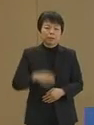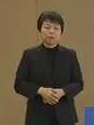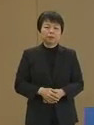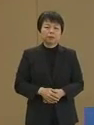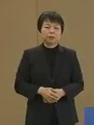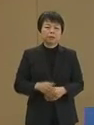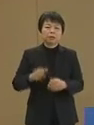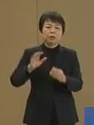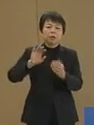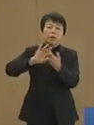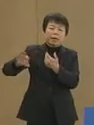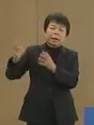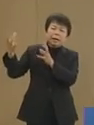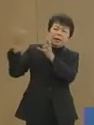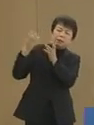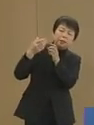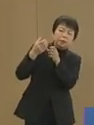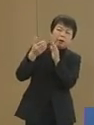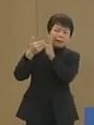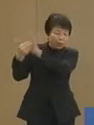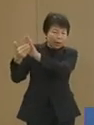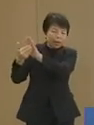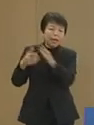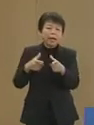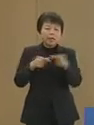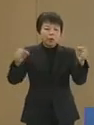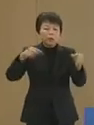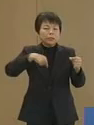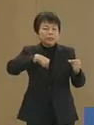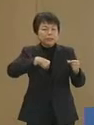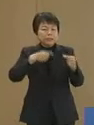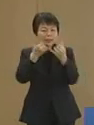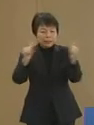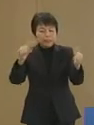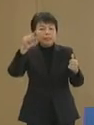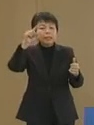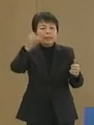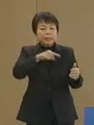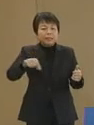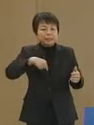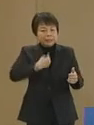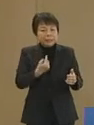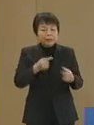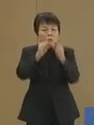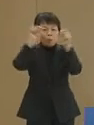外圧には決して頼らない 日本人自身の問題の解決